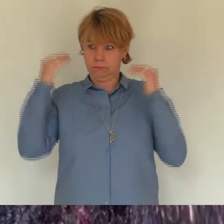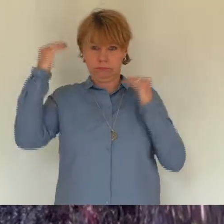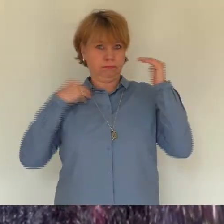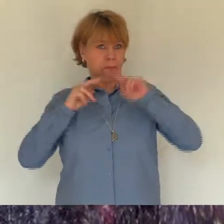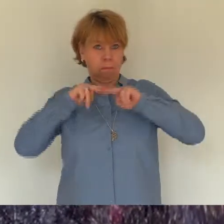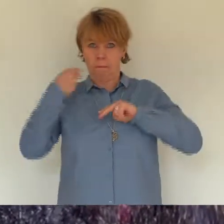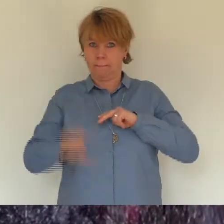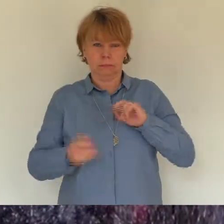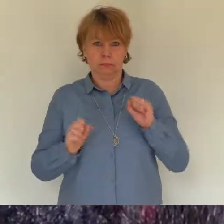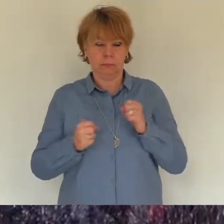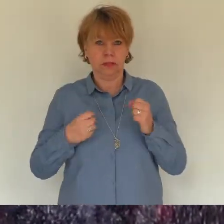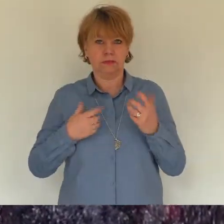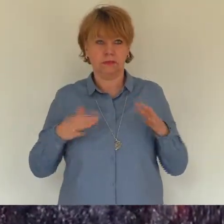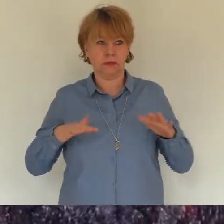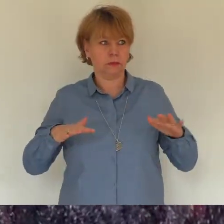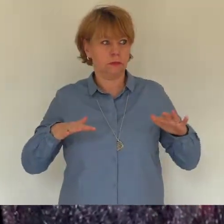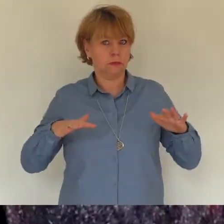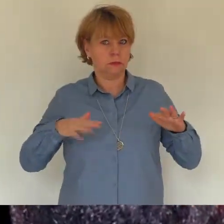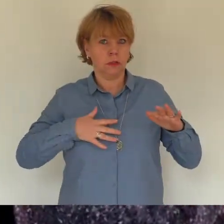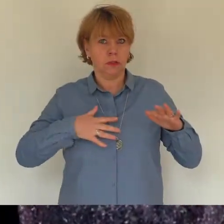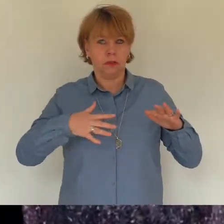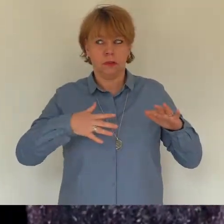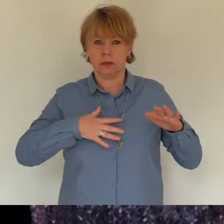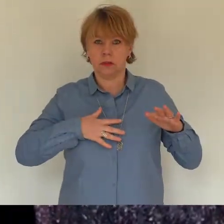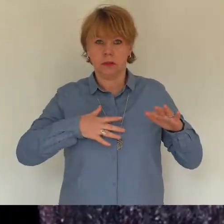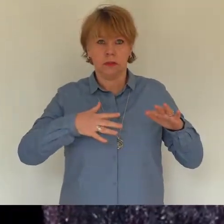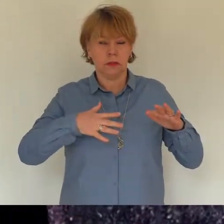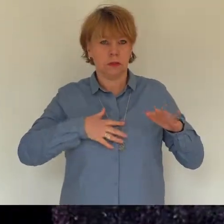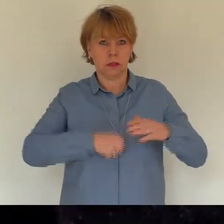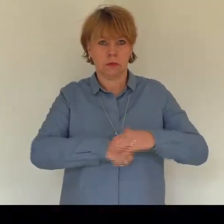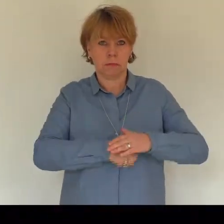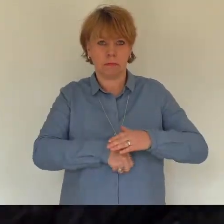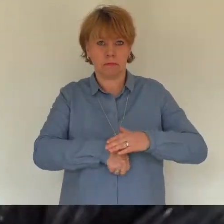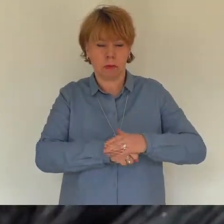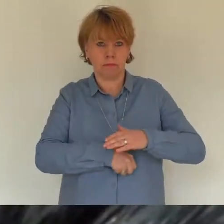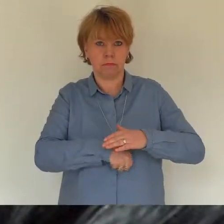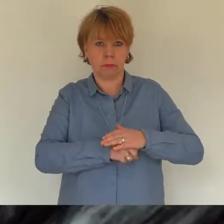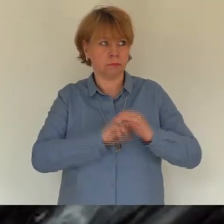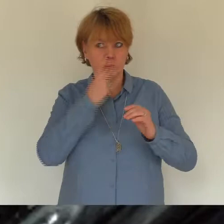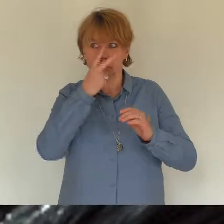wurde flacher. Die Beklemmung ergriff den Körper, der ganz steif wurde.